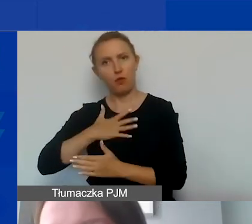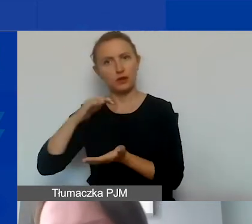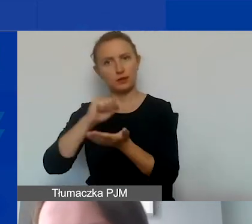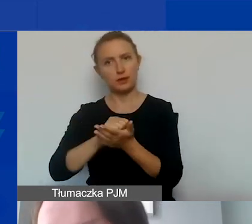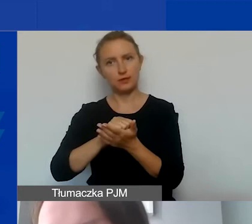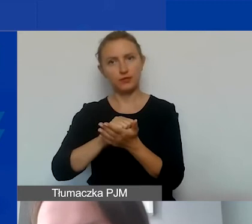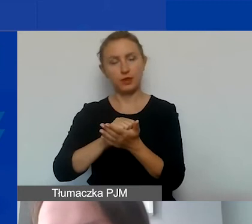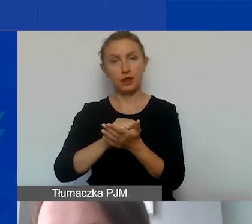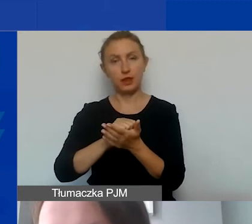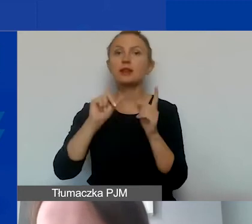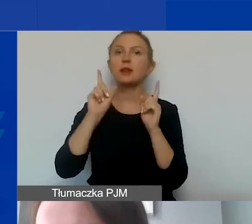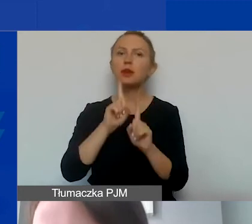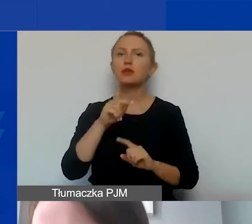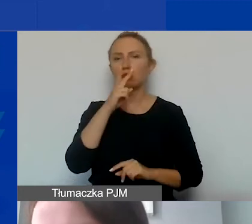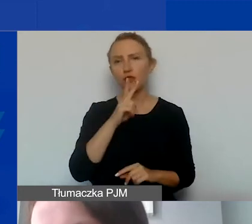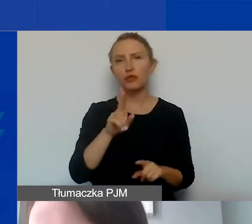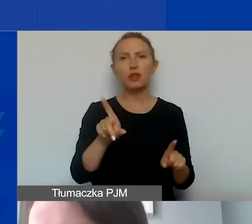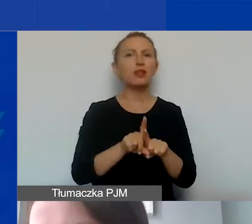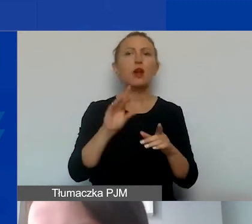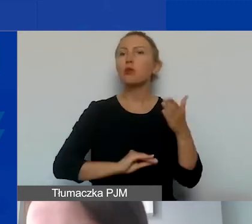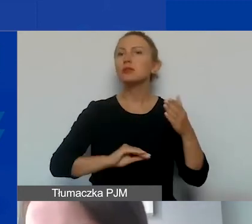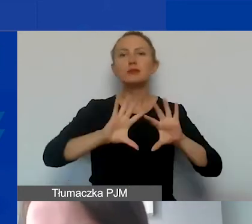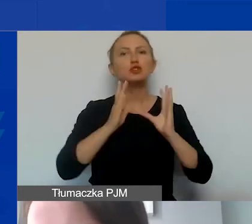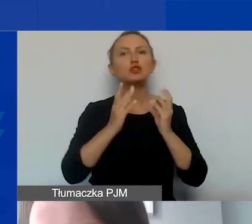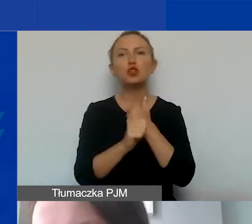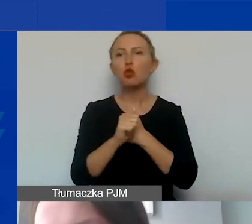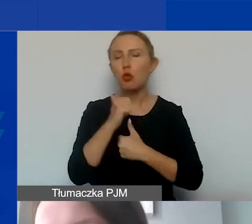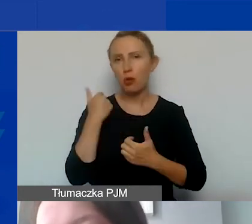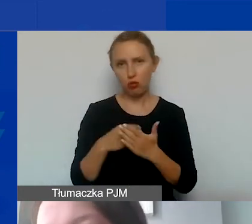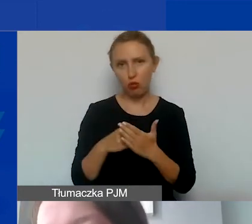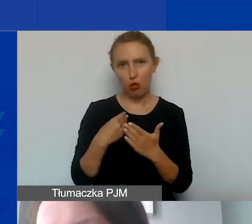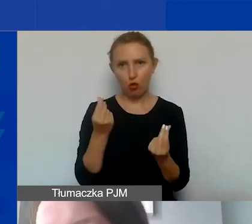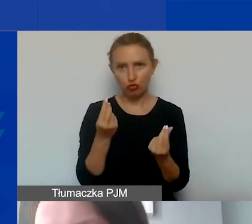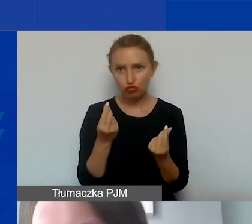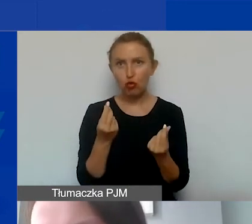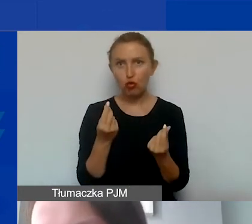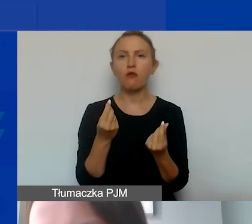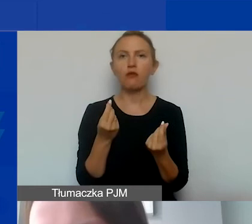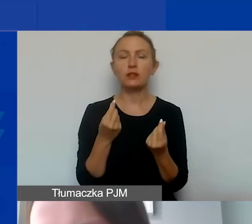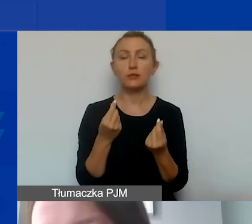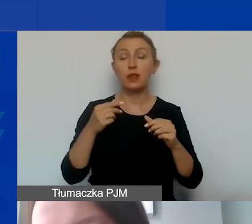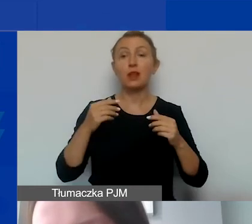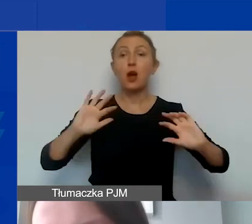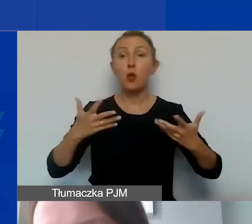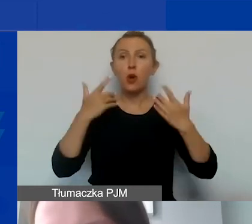De facto przekłada się to też na opis wszystkich dokumentów kosztowych, które dla ułatwienia tych rozliczeń oznaczałyby,